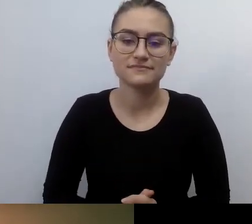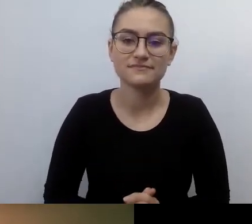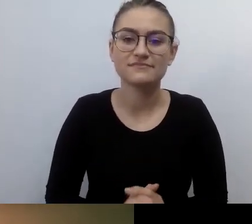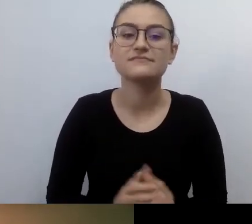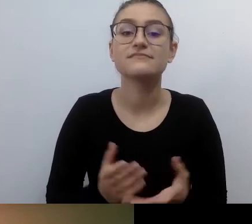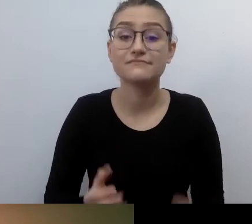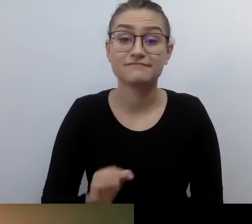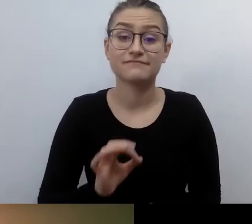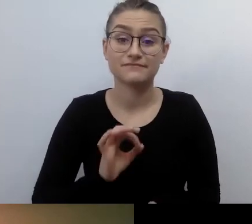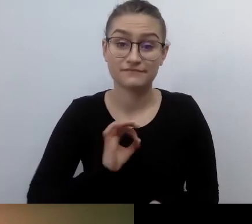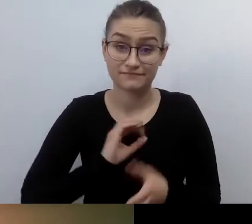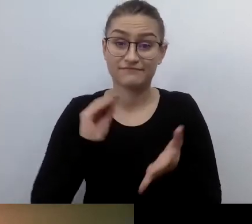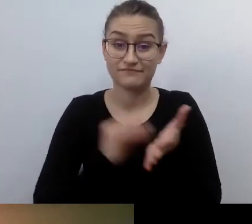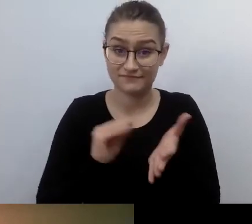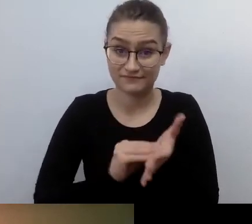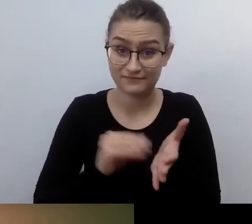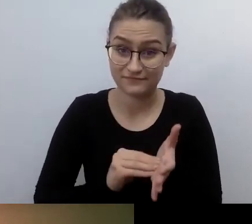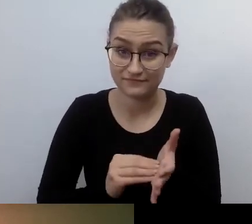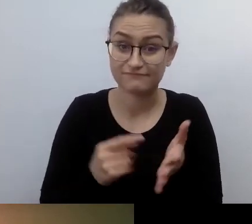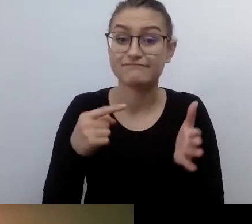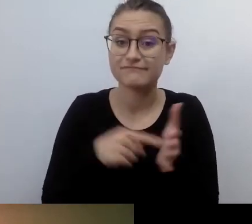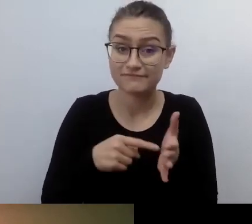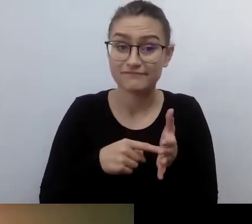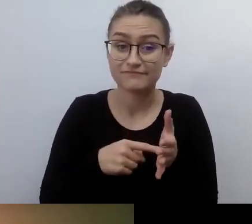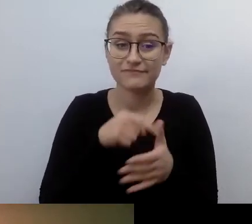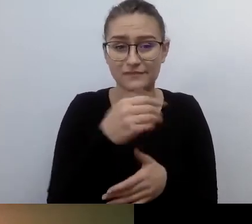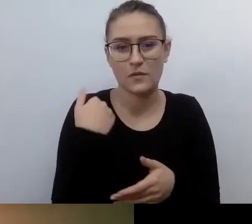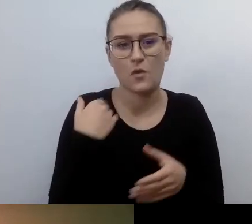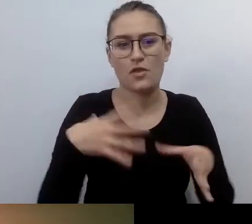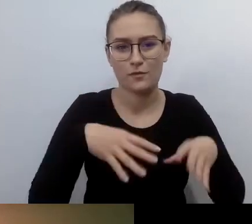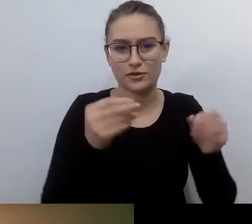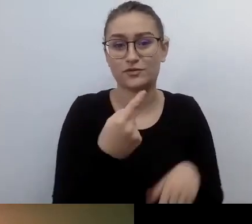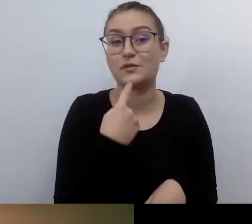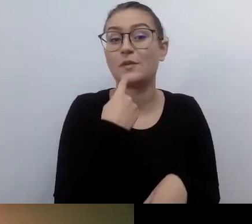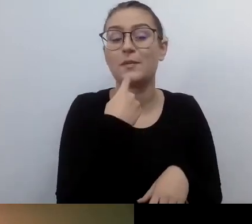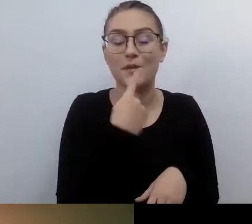Dostępność zaczyna się w głowie i w serduchu. Bardzo złe efekty, naprawdę słabe,